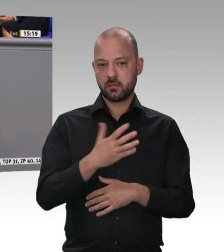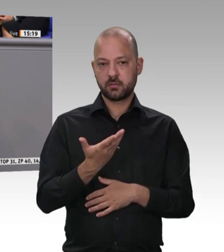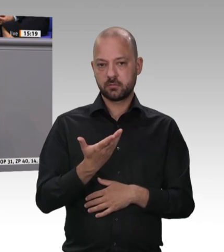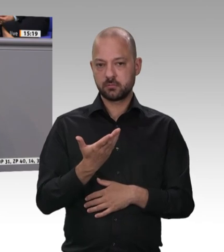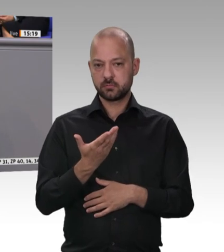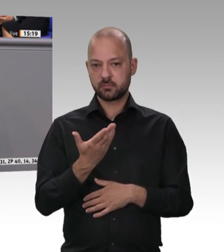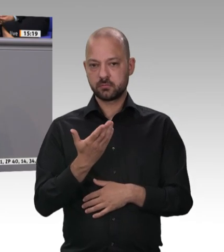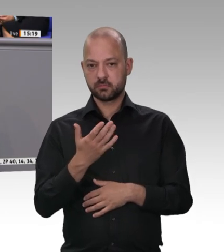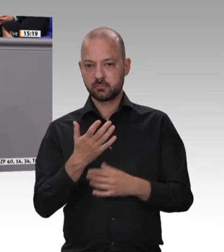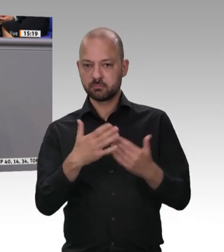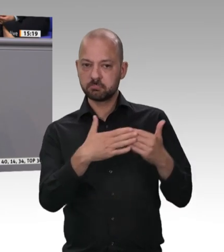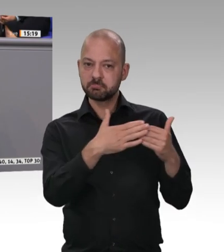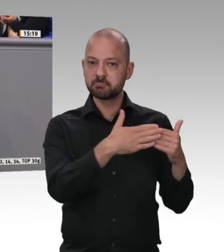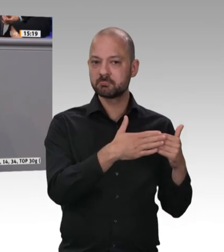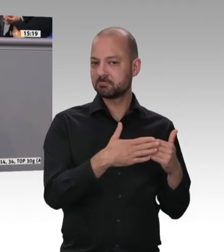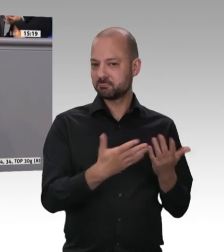Ich konnte es nicht glauben;